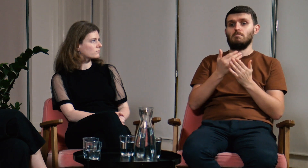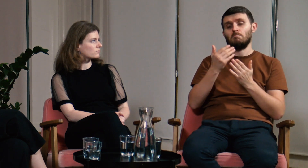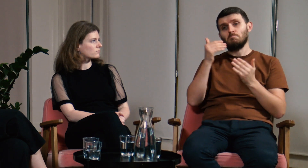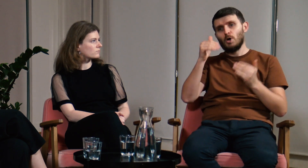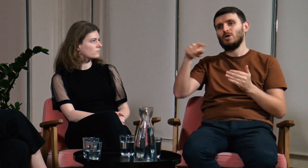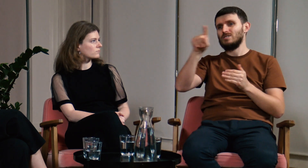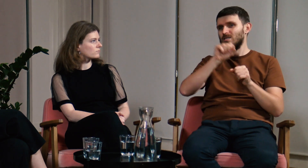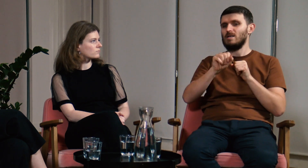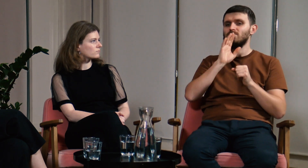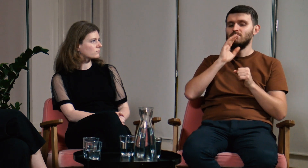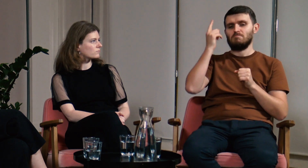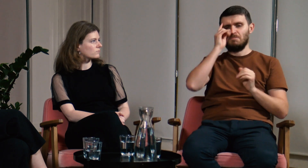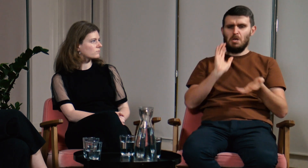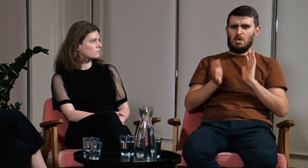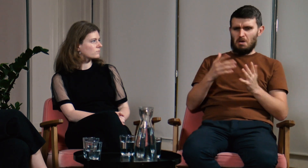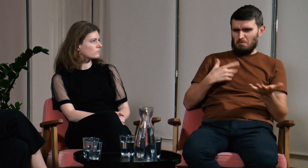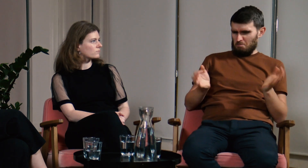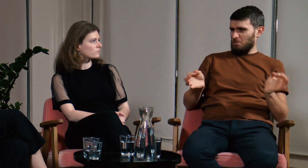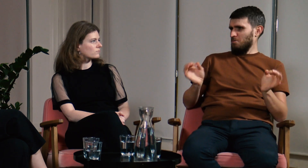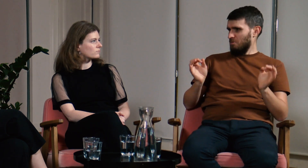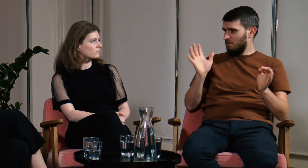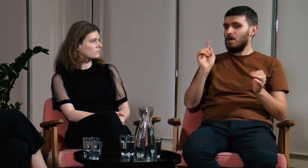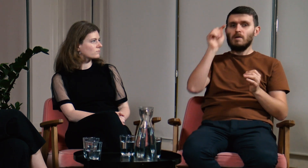Możemy myśleć, że migamy dobrze, po co nam lektorat?